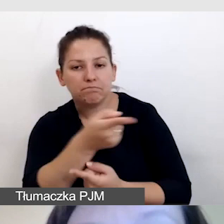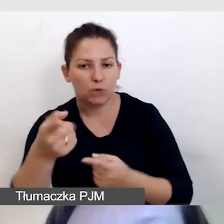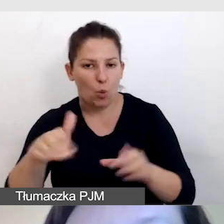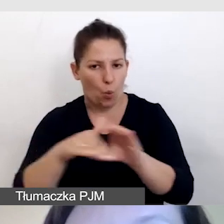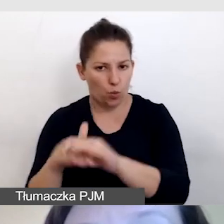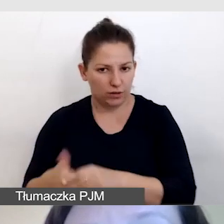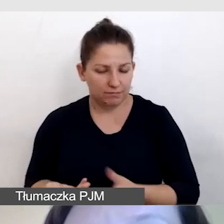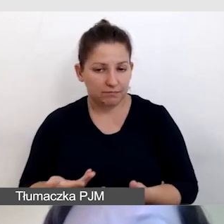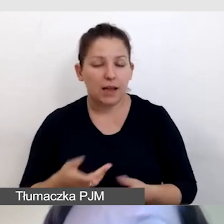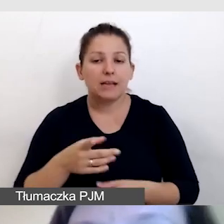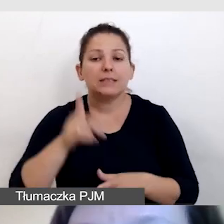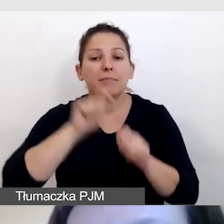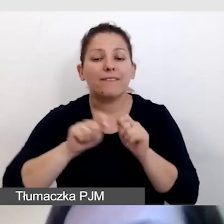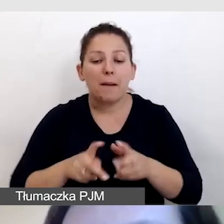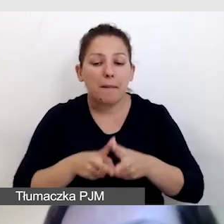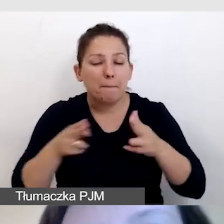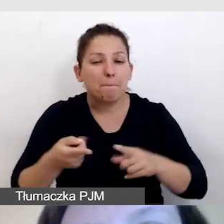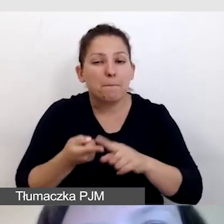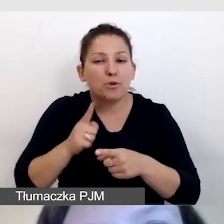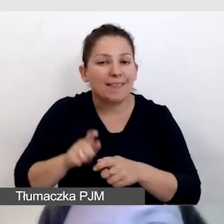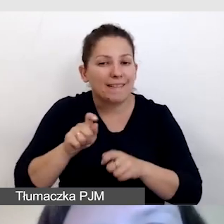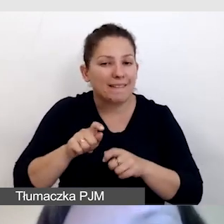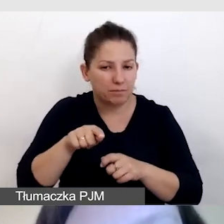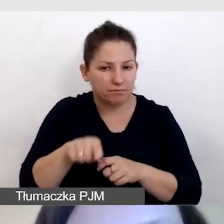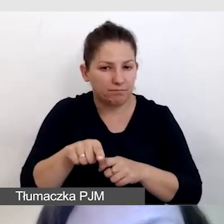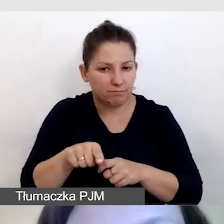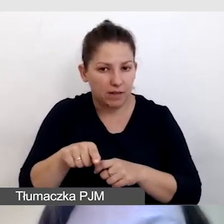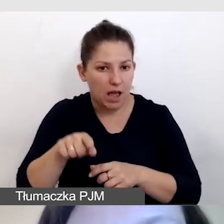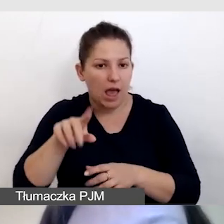Sprawdzamy na etapie przed wydarzeń, czy ta ewaluacja jest zaplanowana